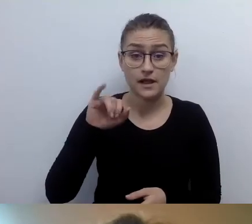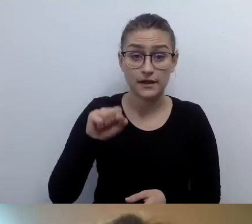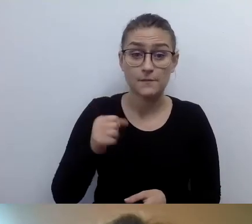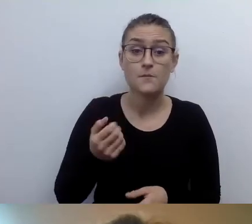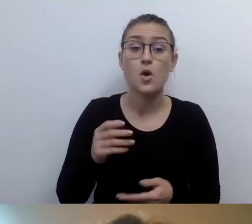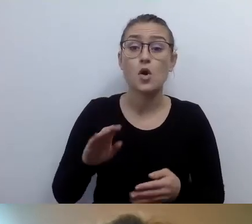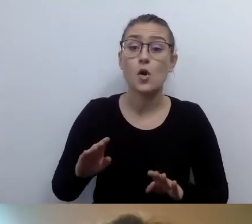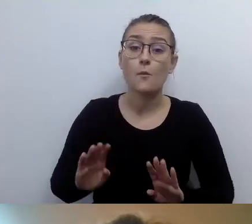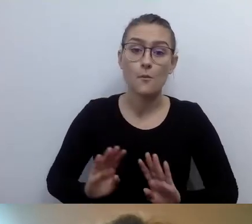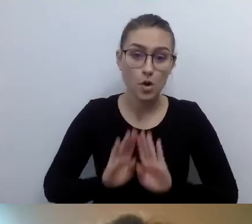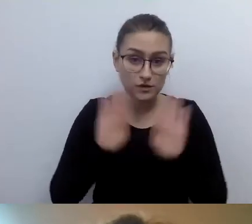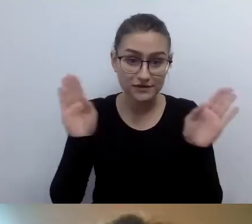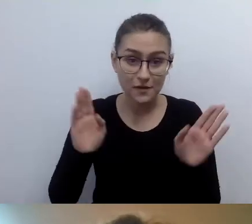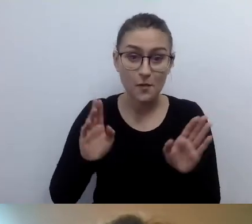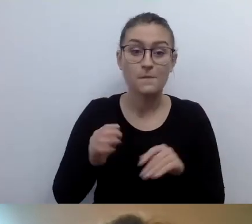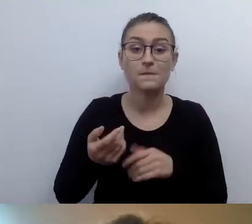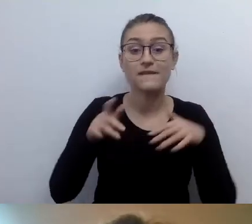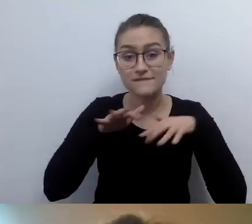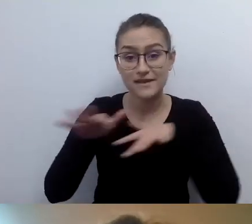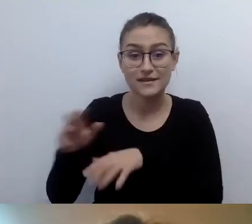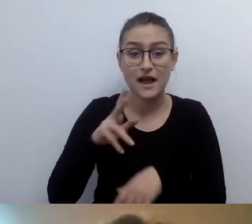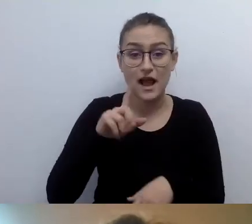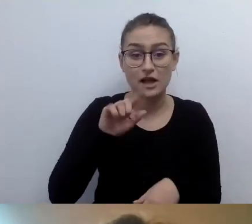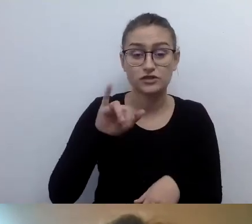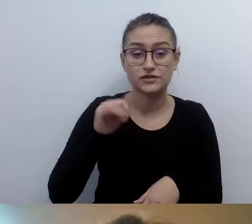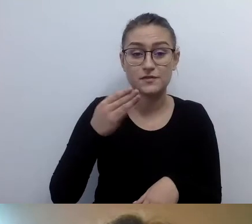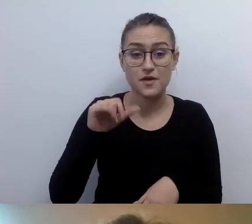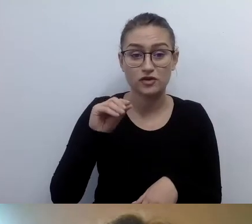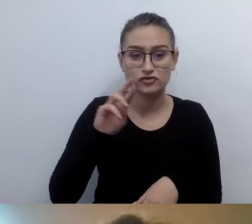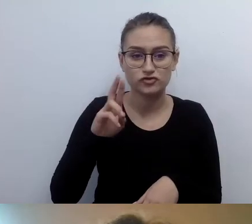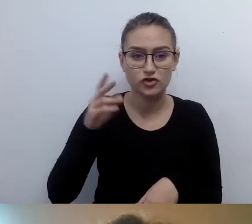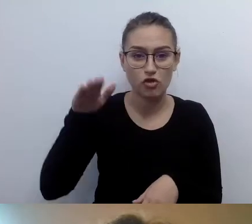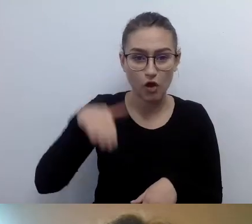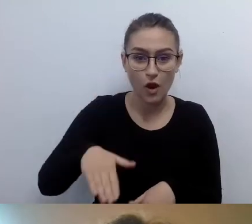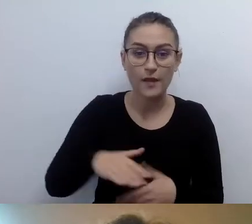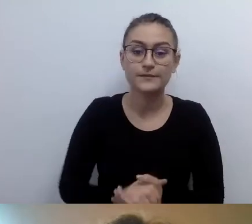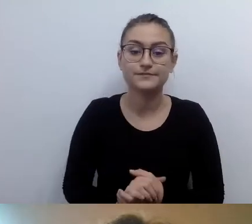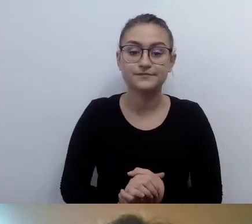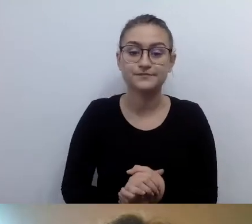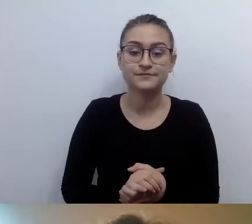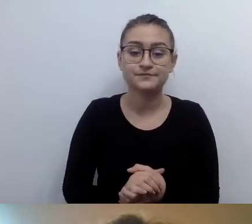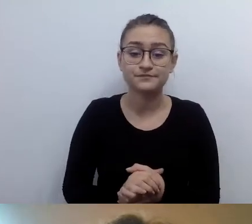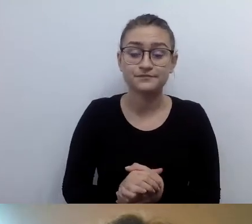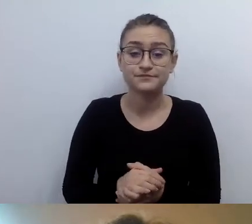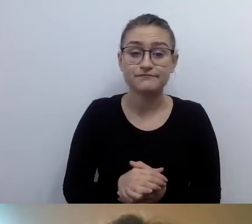pyta, czy zgodnie z obowiązującymi przepisami jesteśmy zobligowani do udostępniania treści wszystkimi kanałami.